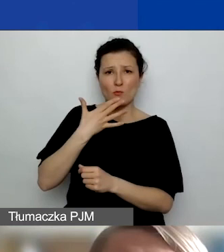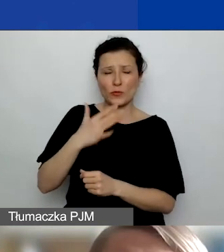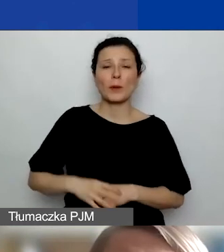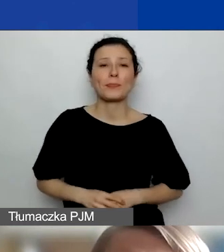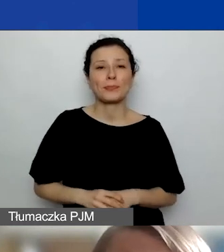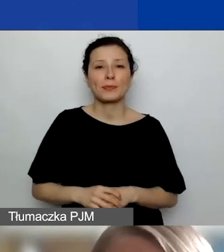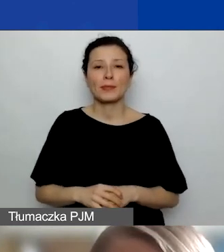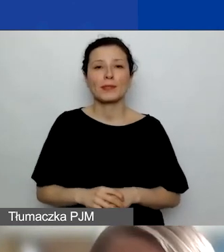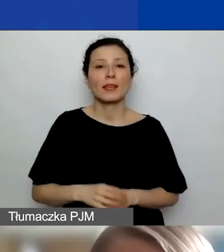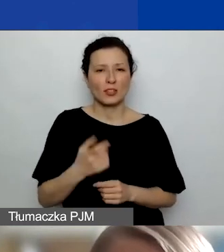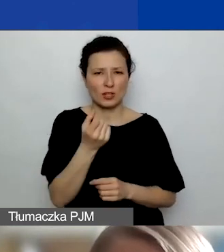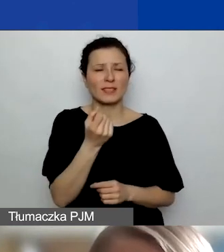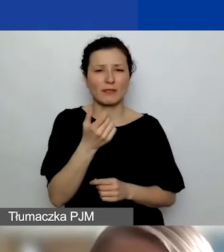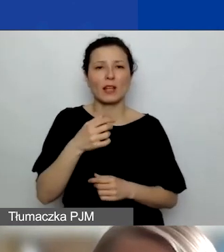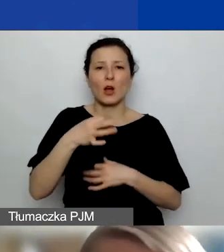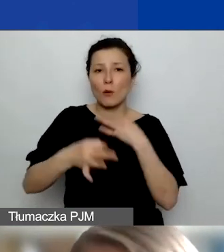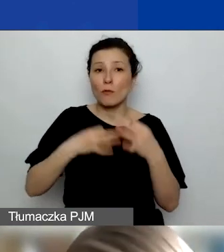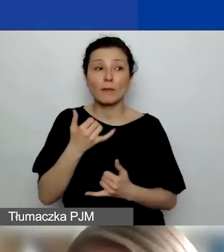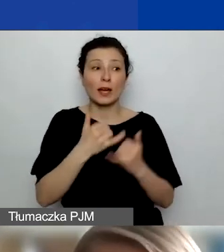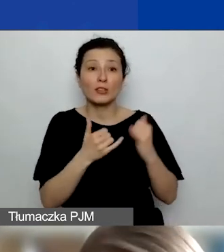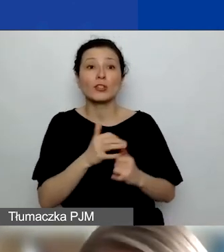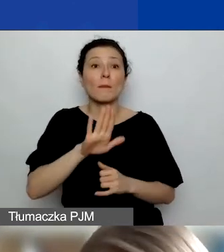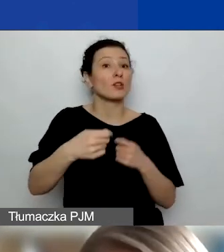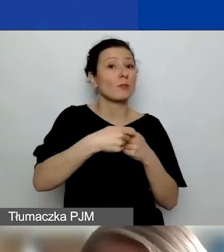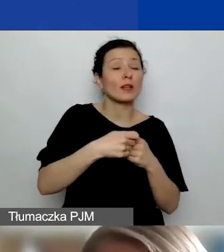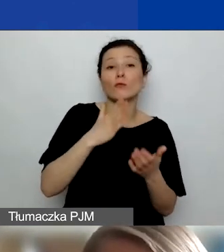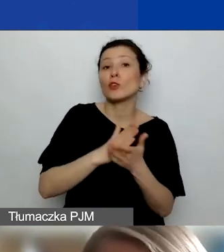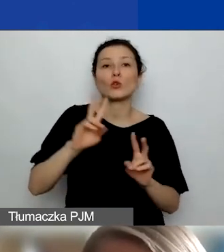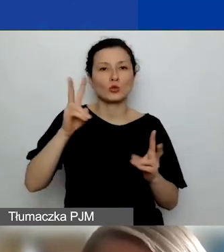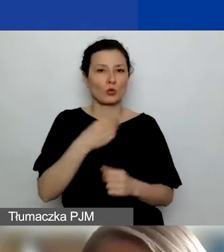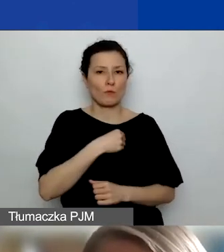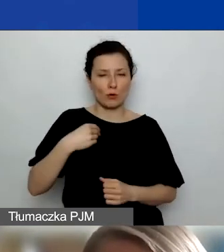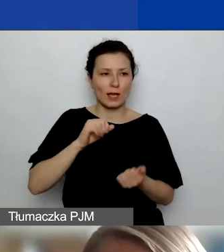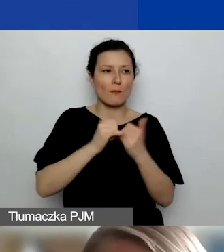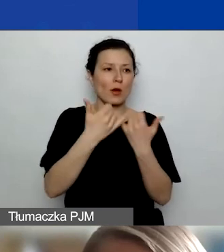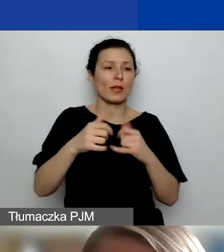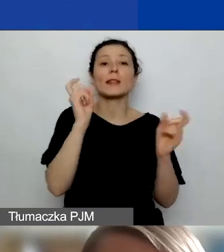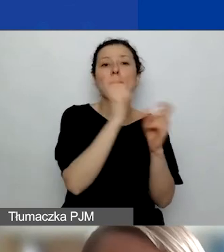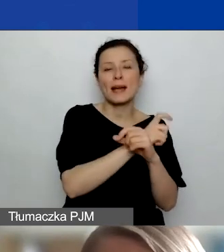Natomiast jeżeli będziecie mieć partnerów z Polski lub innych państw poza Norwegią, Islandią i Liechtensteinem,